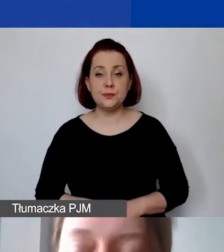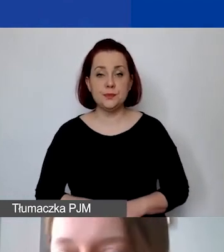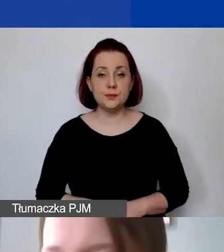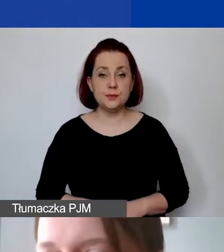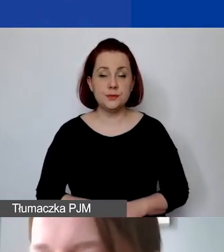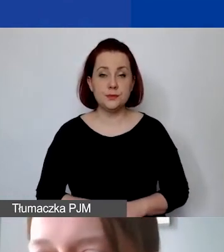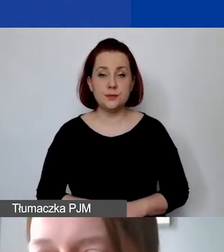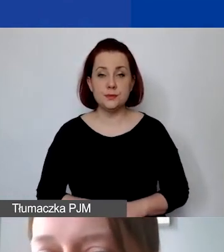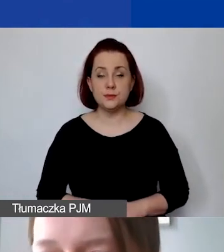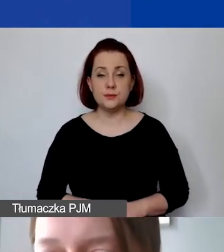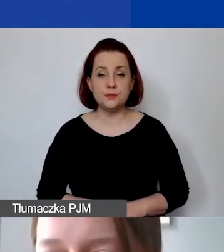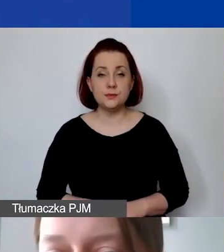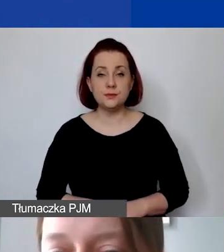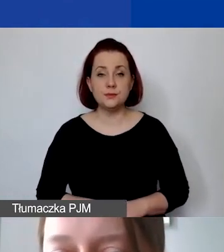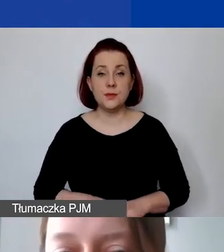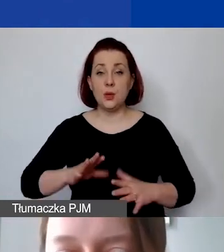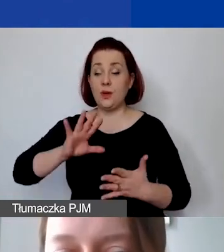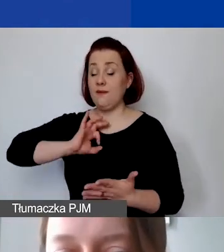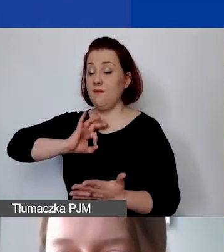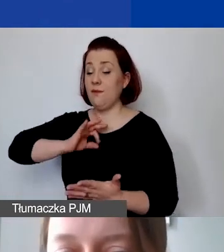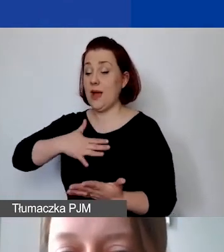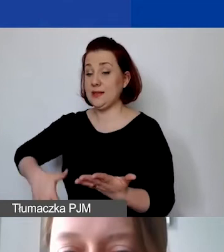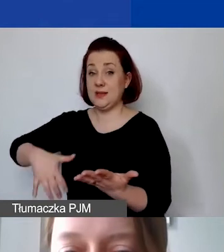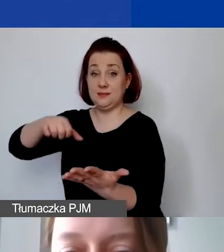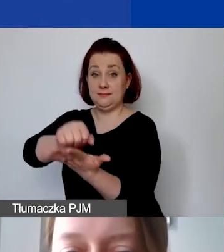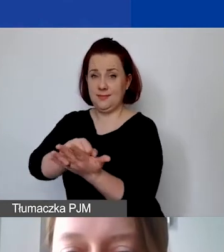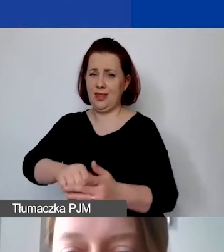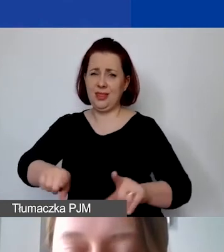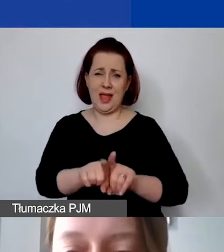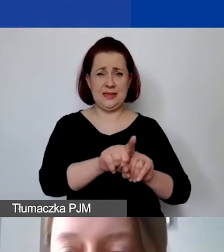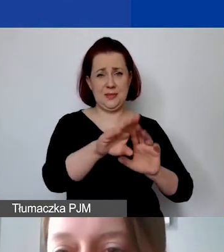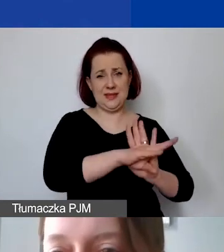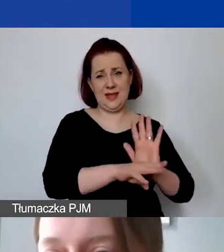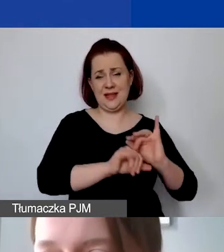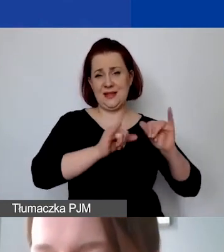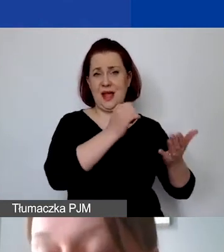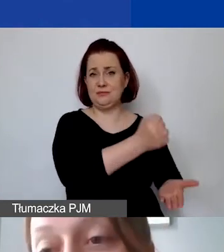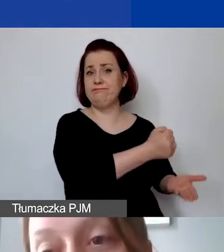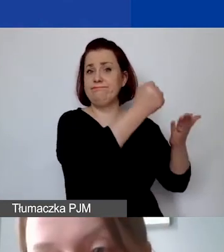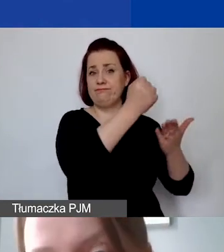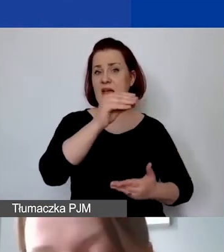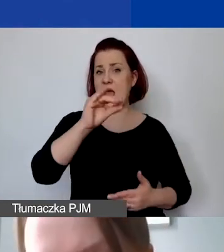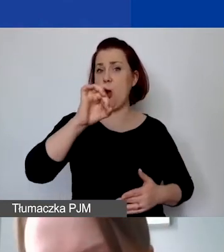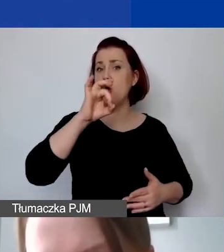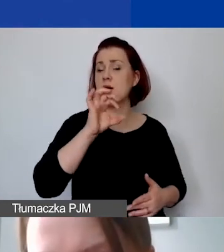Czyli wkład własny podlega dokładnie tym samym zasadom, co fundusze EOG albo fundusze norweskie,